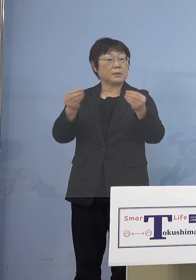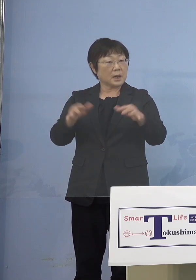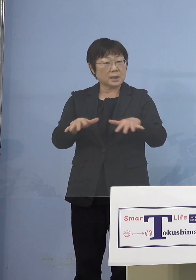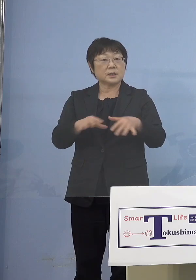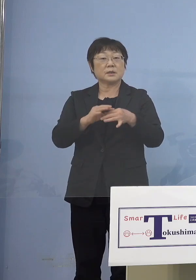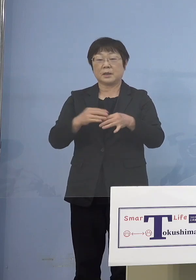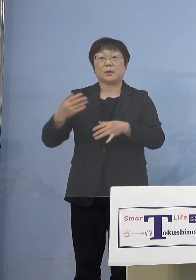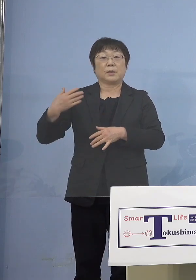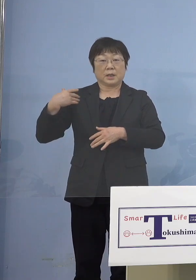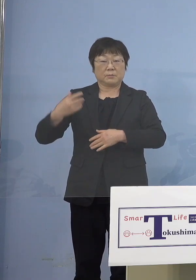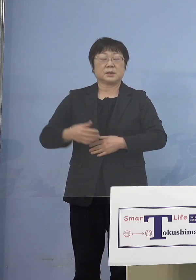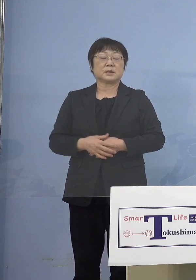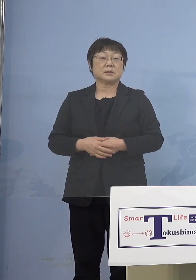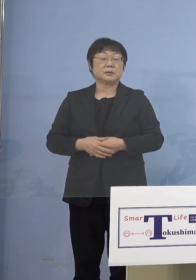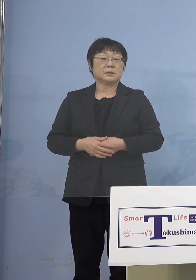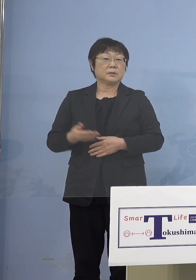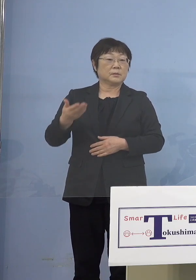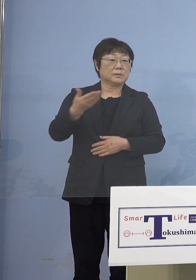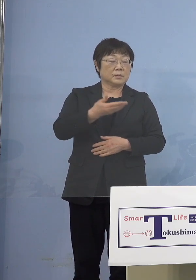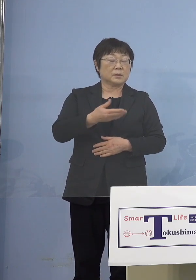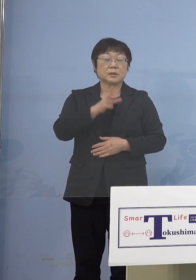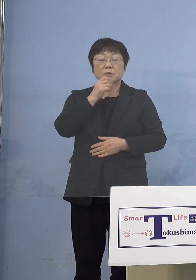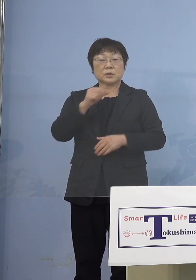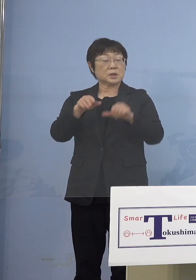分かりました あと5歳未満のお子さんがいる